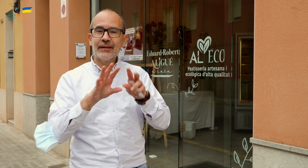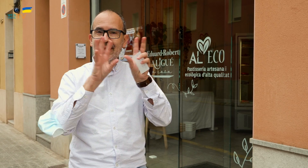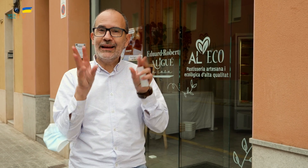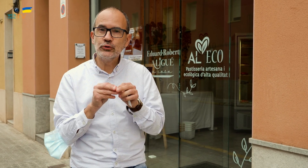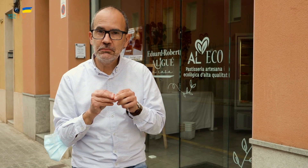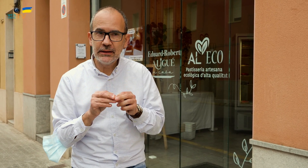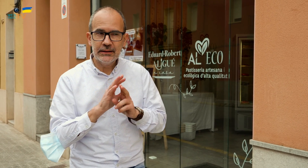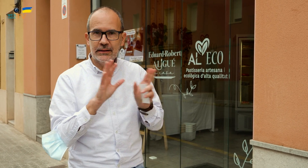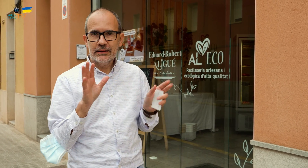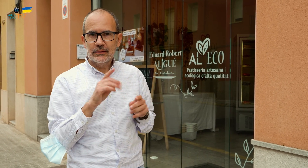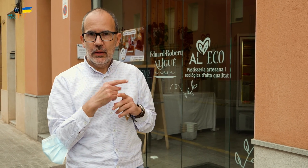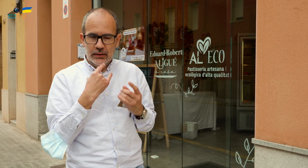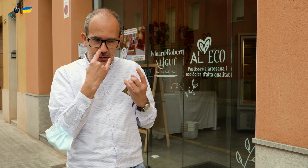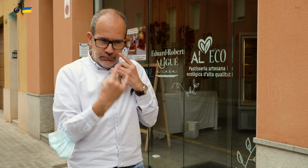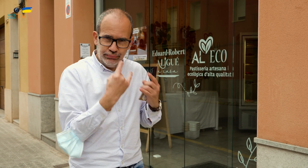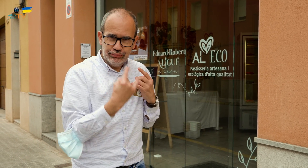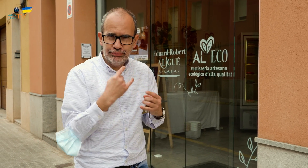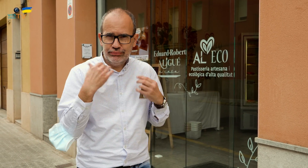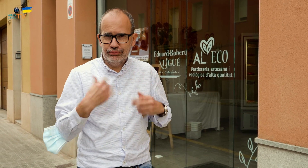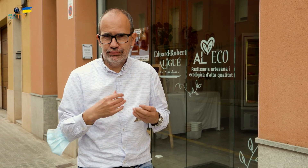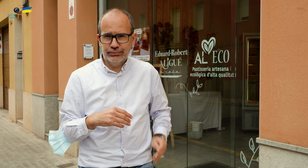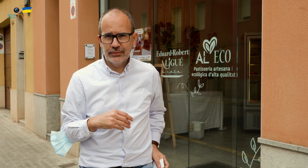Como conclusión, me han atraído muchos platos.